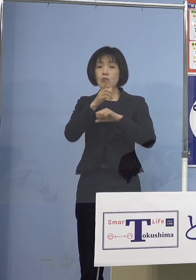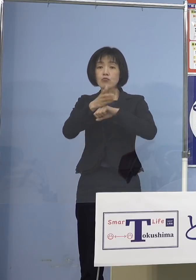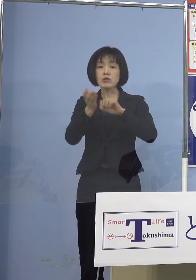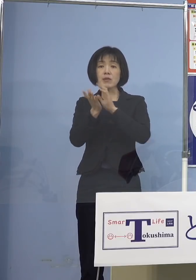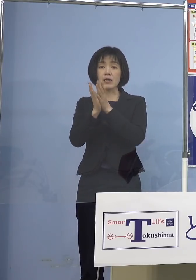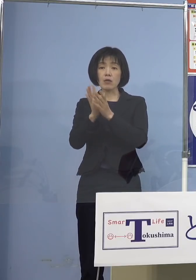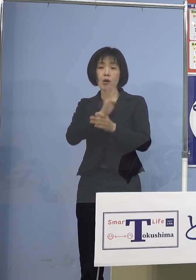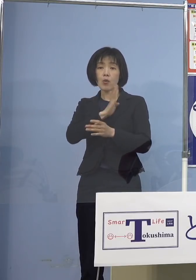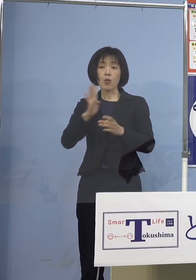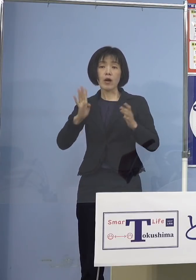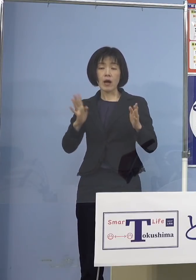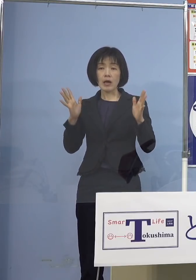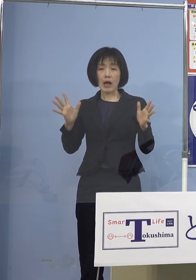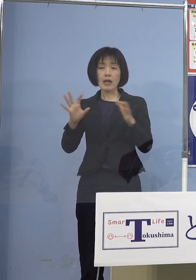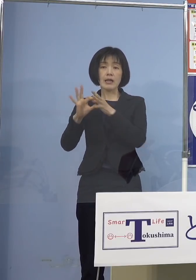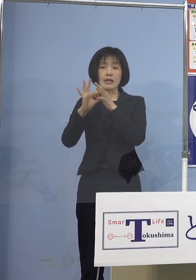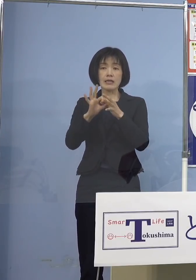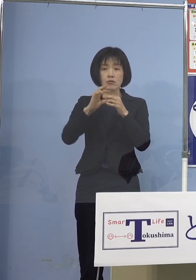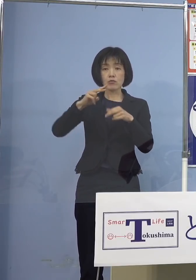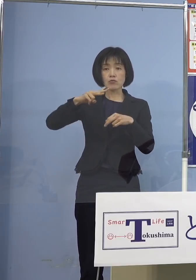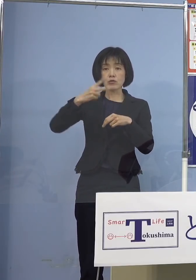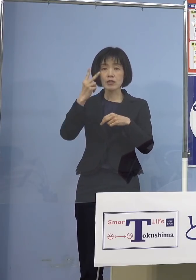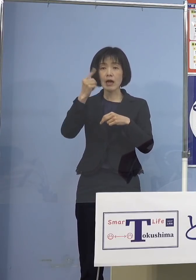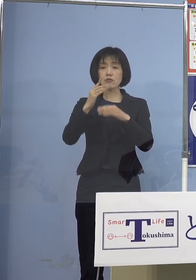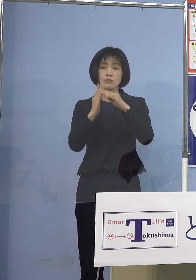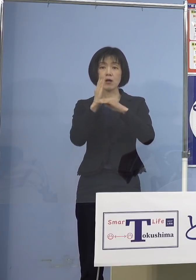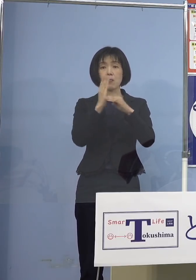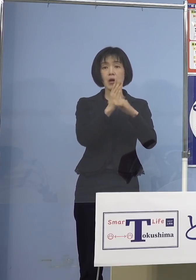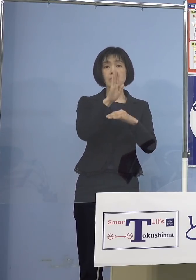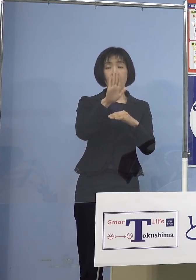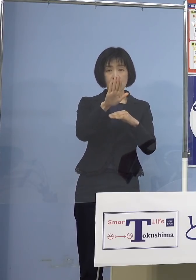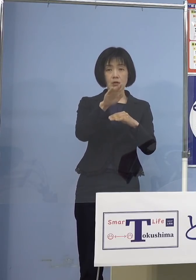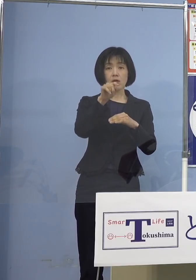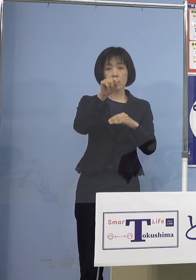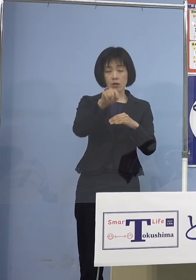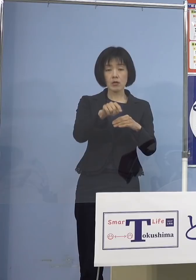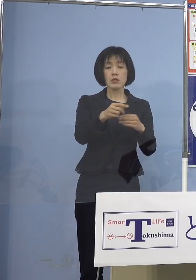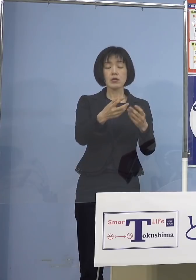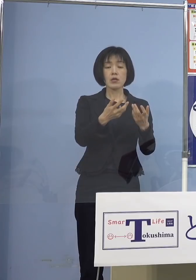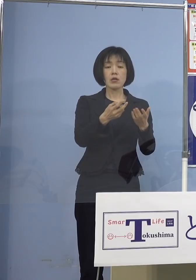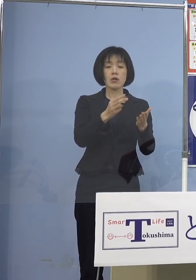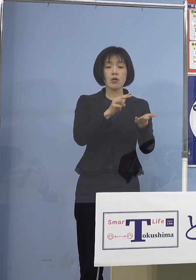気になる県民の方が 多いと思うんですけれども それは例えば病床使用率の 推移であったりとか